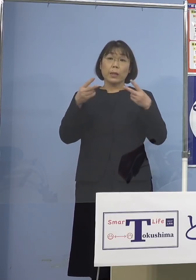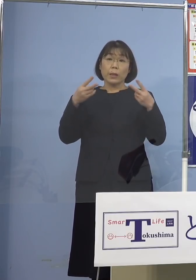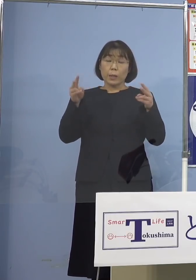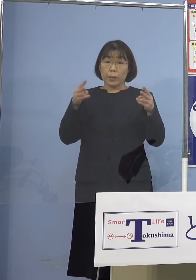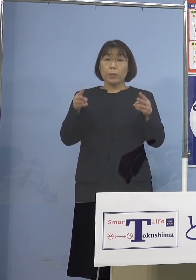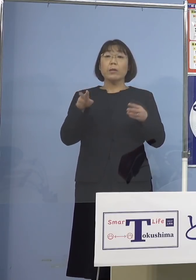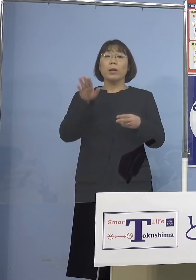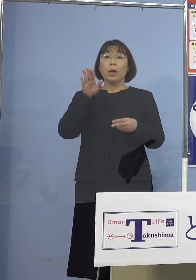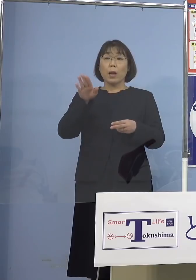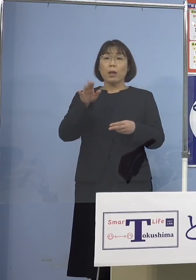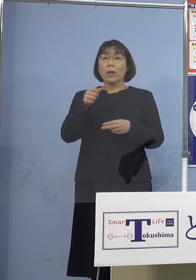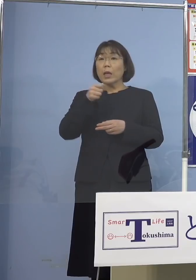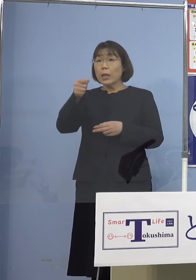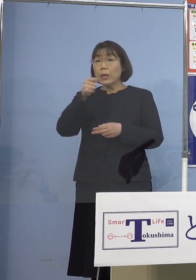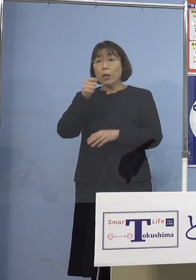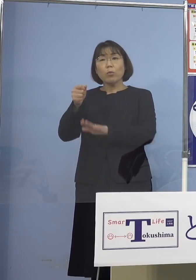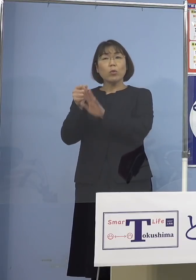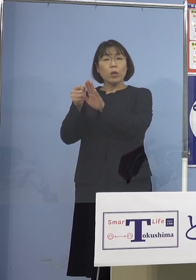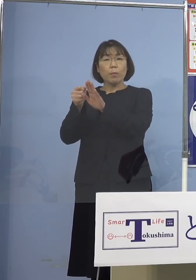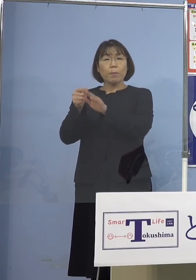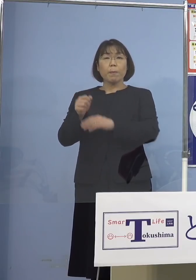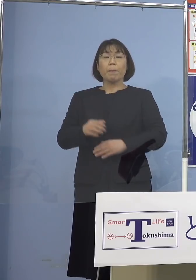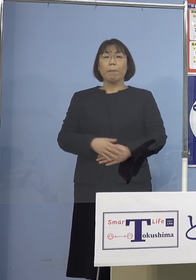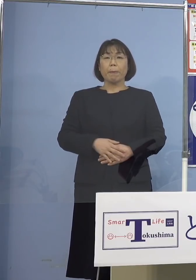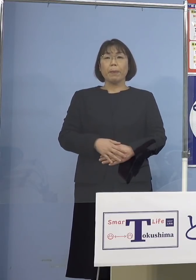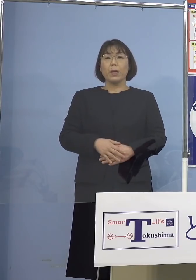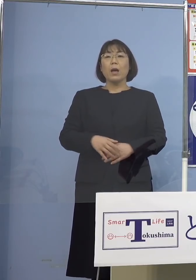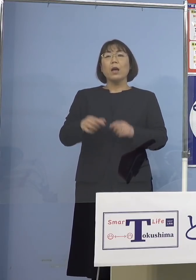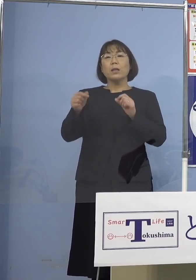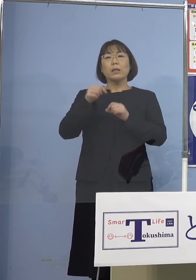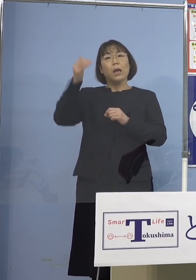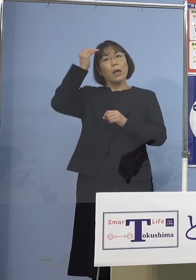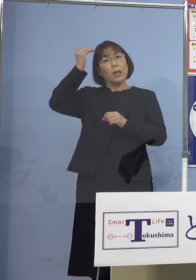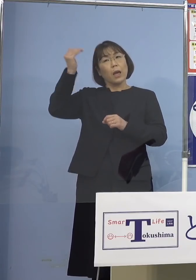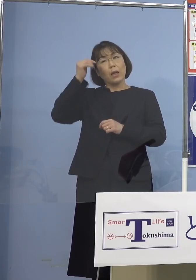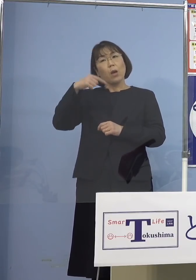インタビューで じゃあ、近いから韓国行こうかとかですね